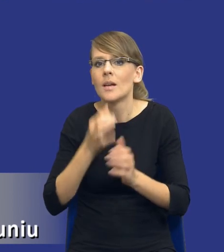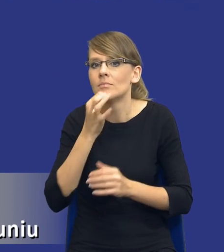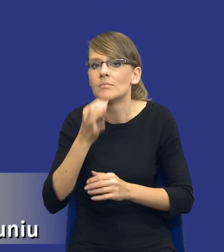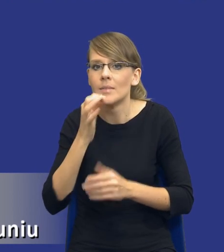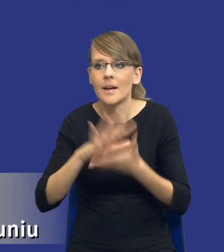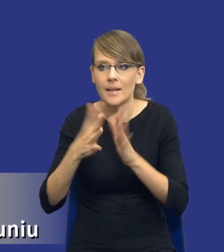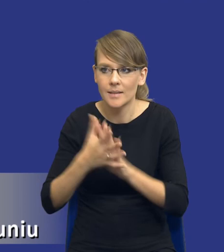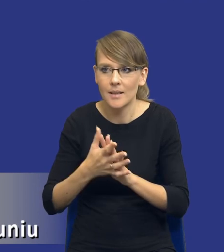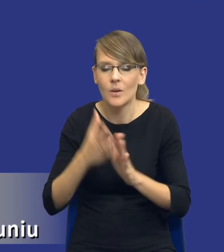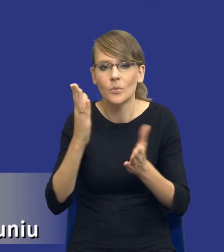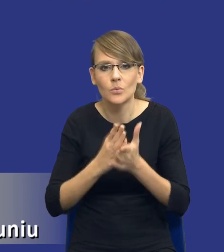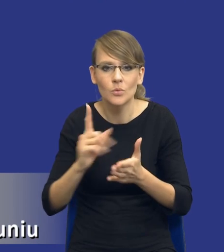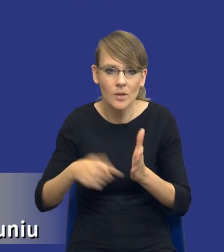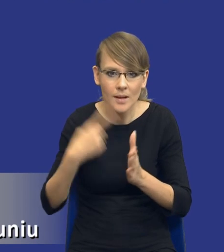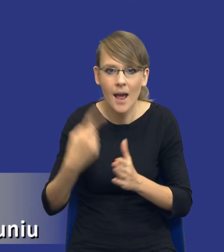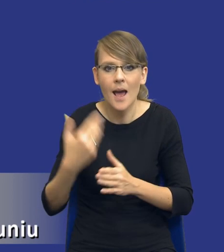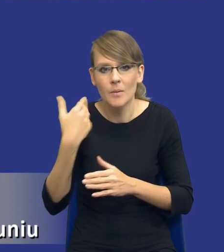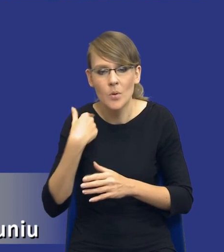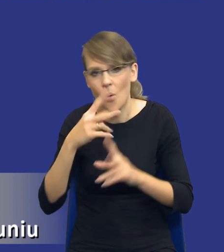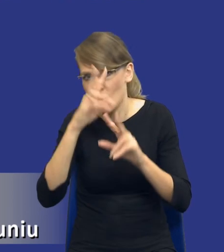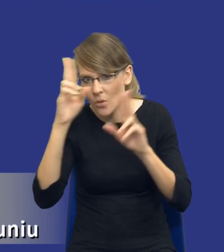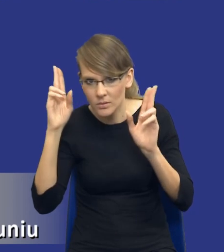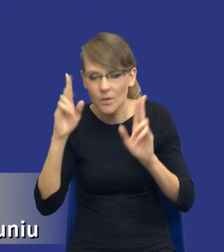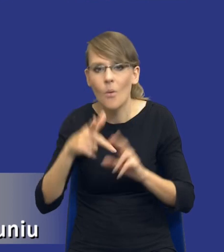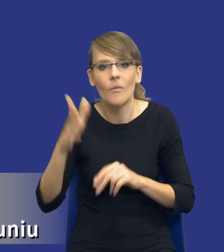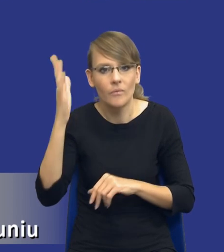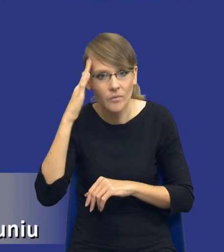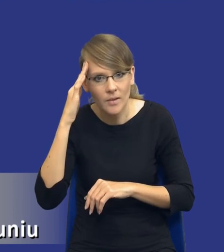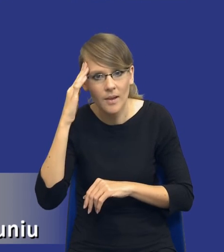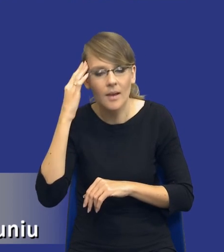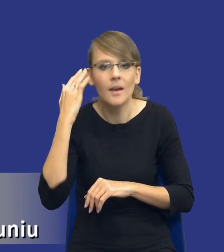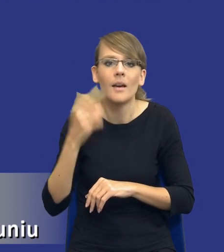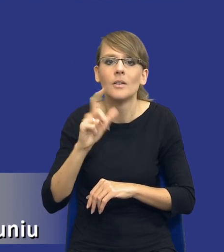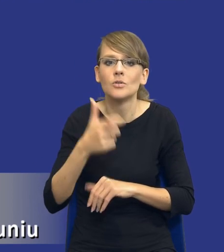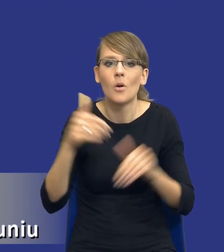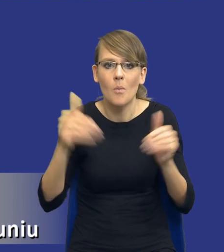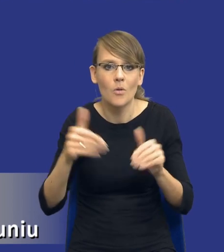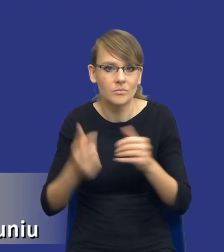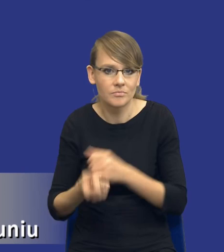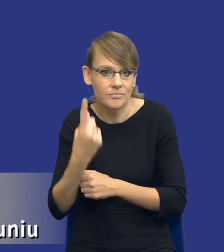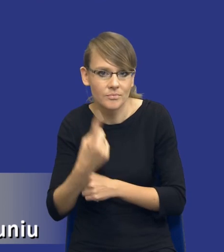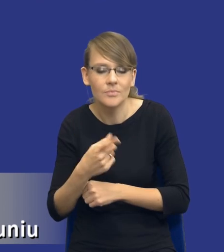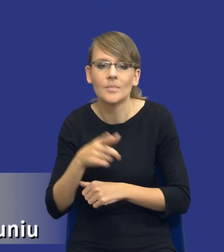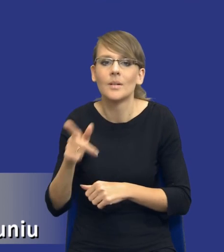ponieważ już raz ten rynek rozeznał, wie na co, czego się może spodziewać, pewne założenia przyjął.